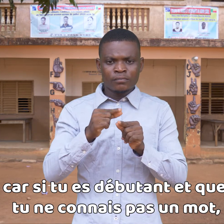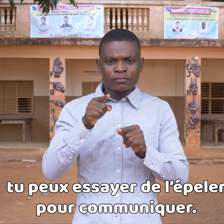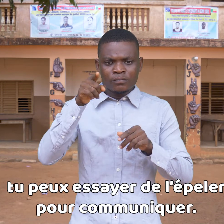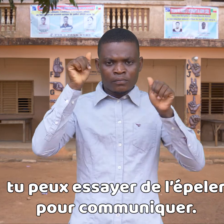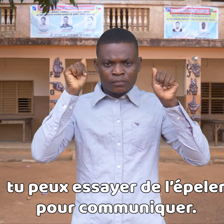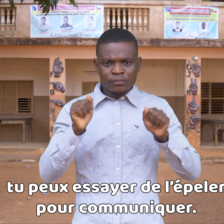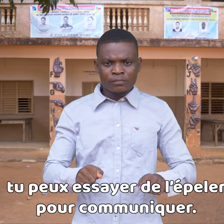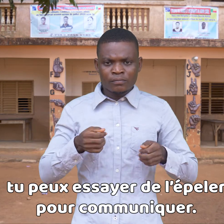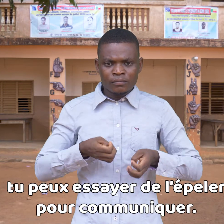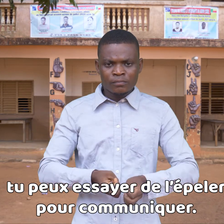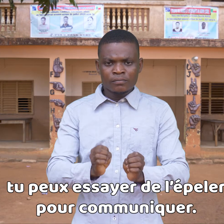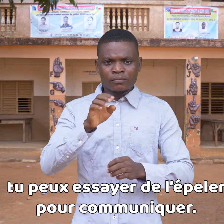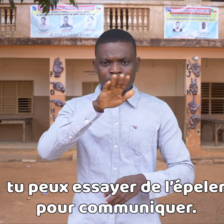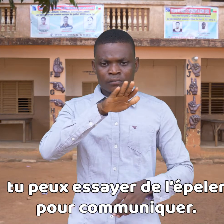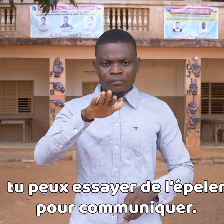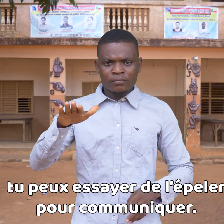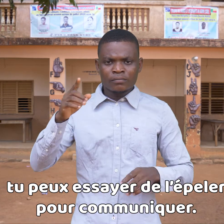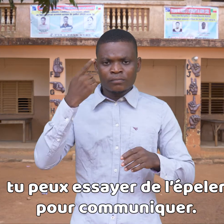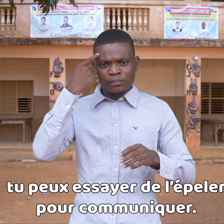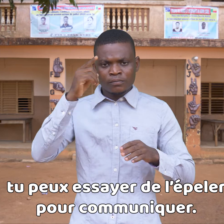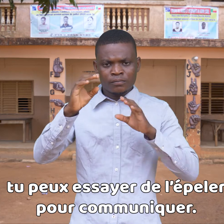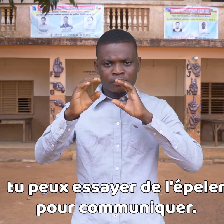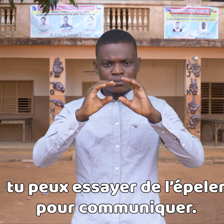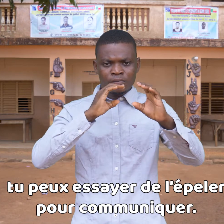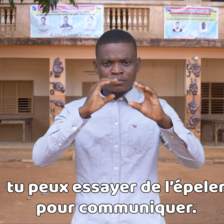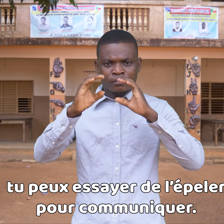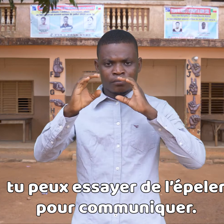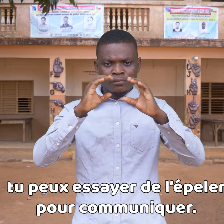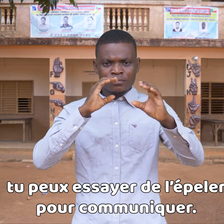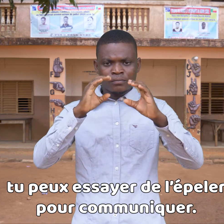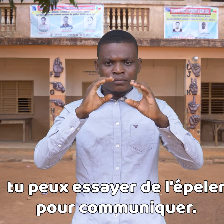puedes intentar deletrearla para comunicar.